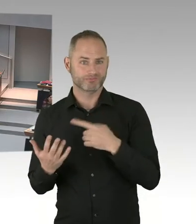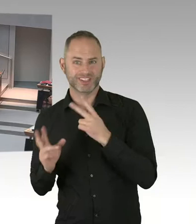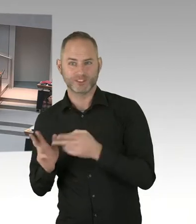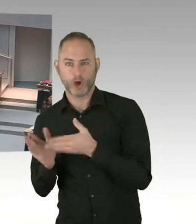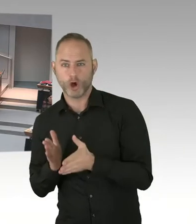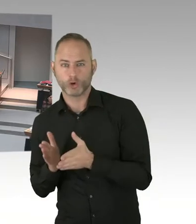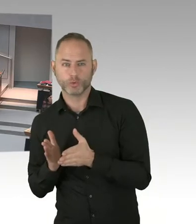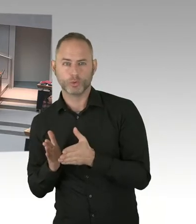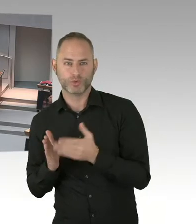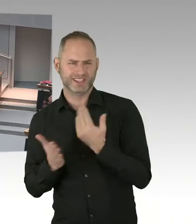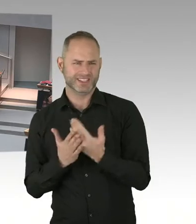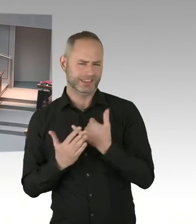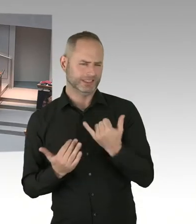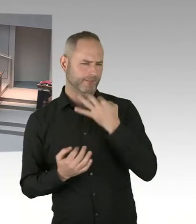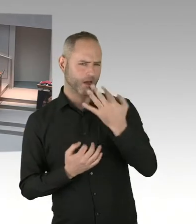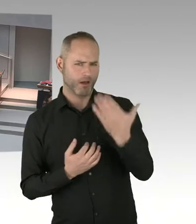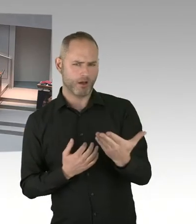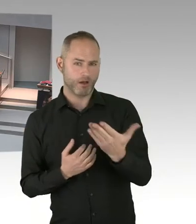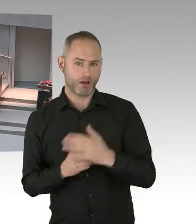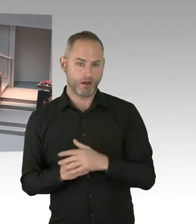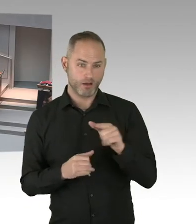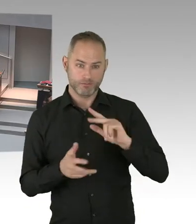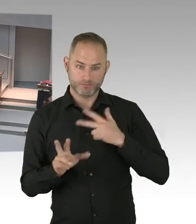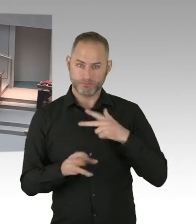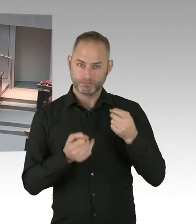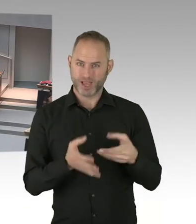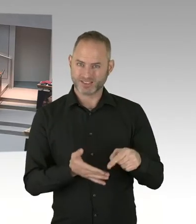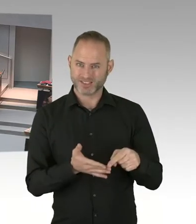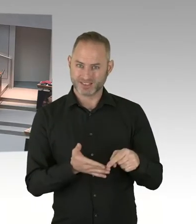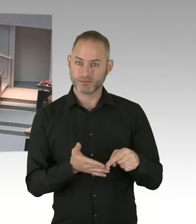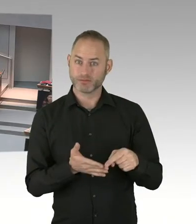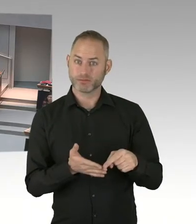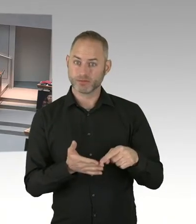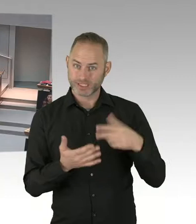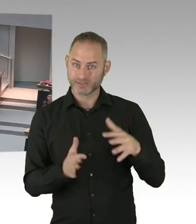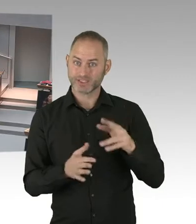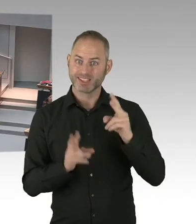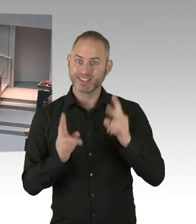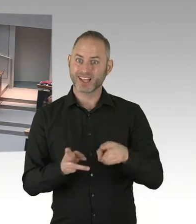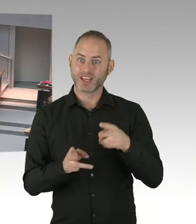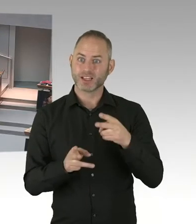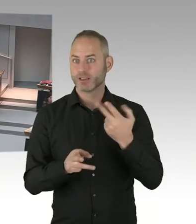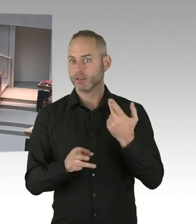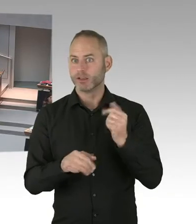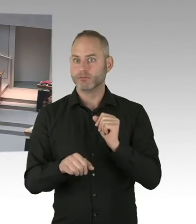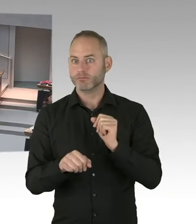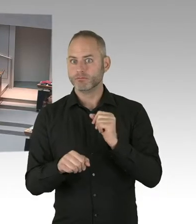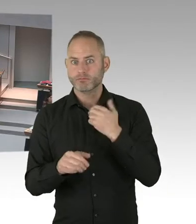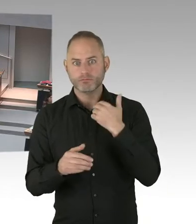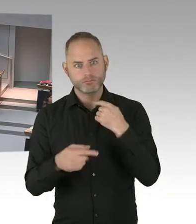dann können sie dieses tun. Ich bin verpflichtet als Bildungssenatorin dem Recht nachzugehen, dem Neutralitätsgesetz.